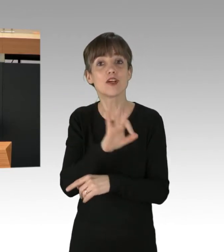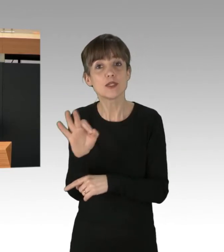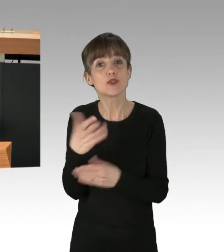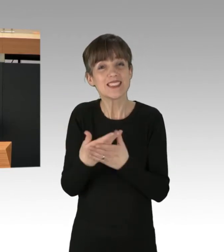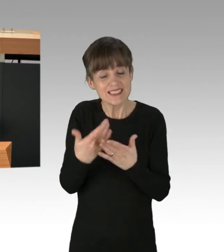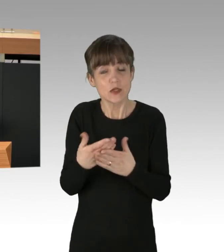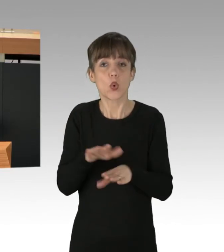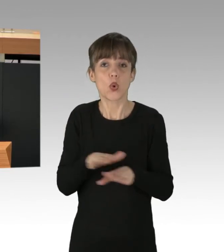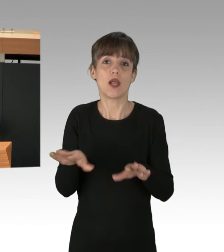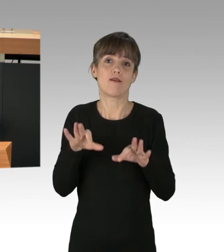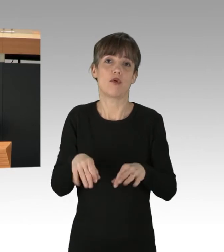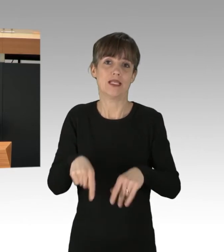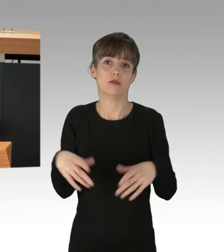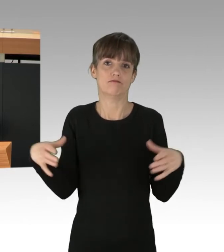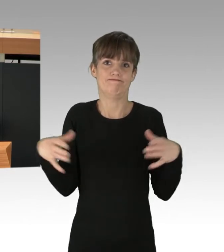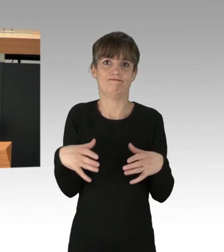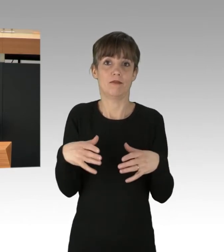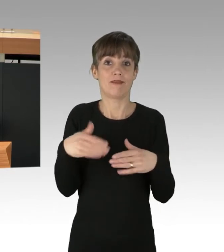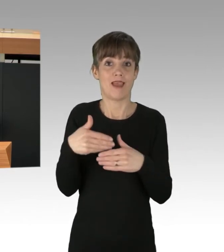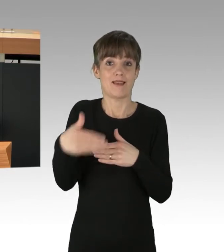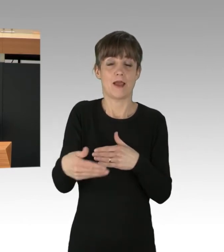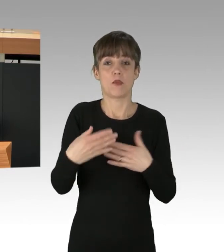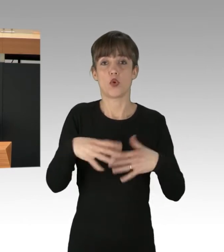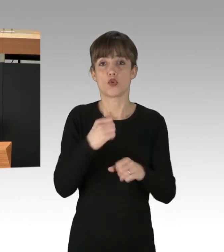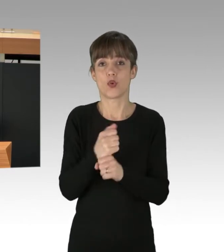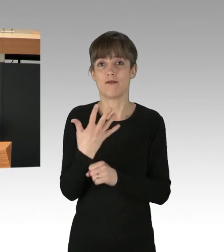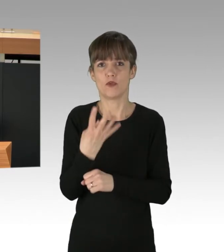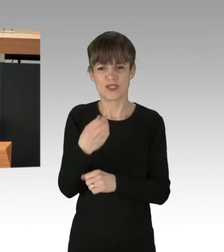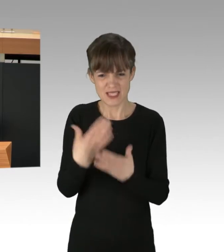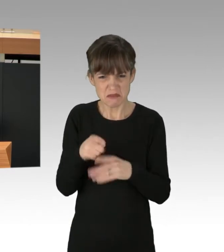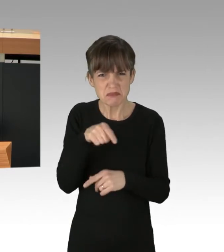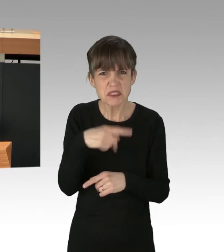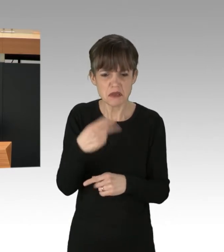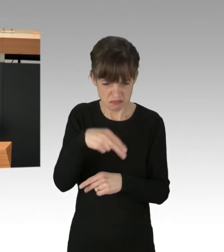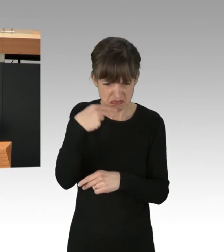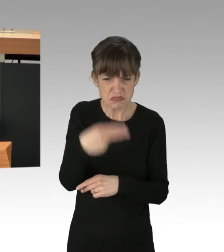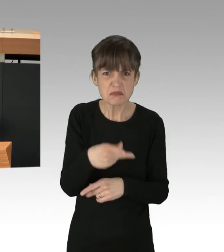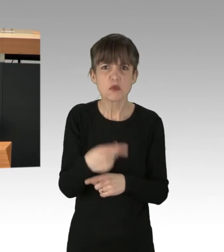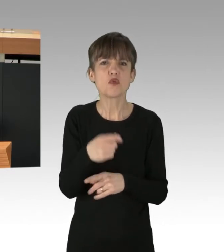nach 1945 und gehört deshalb nicht kriminalisiert, sondern in die Verfassung.